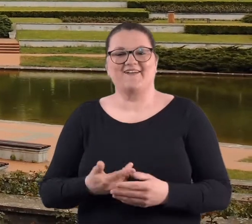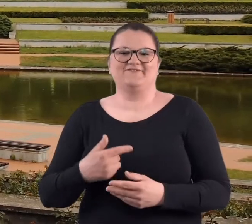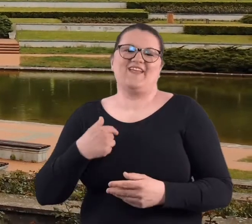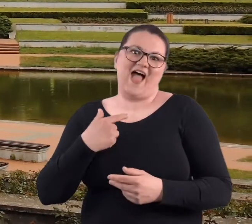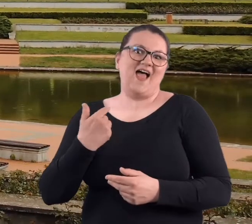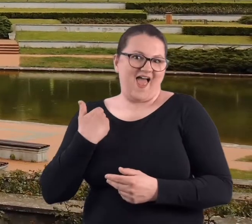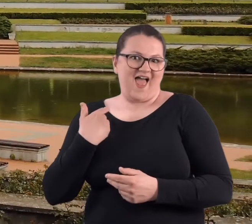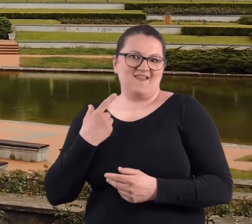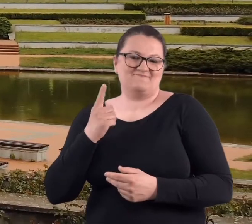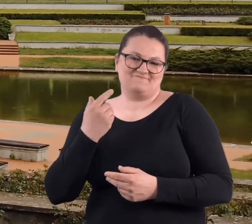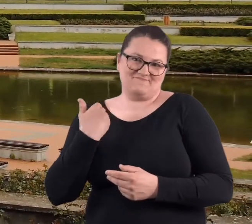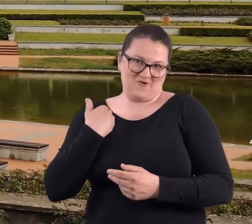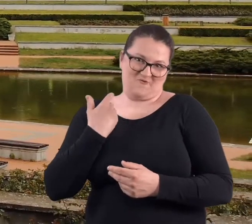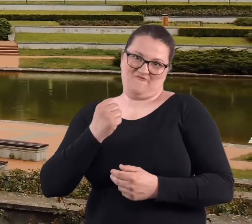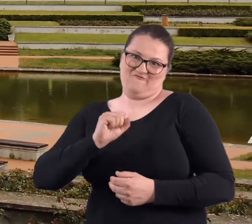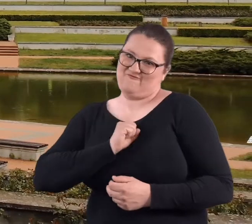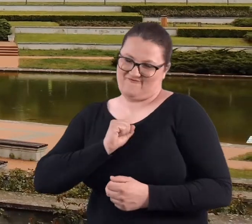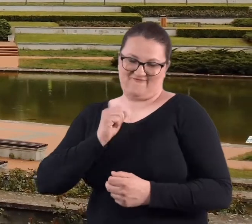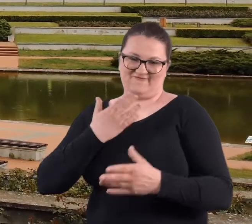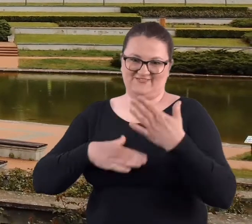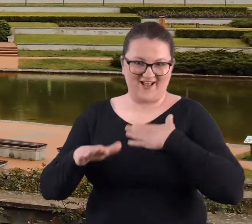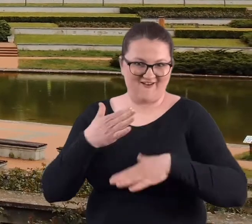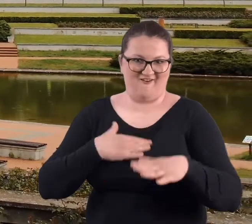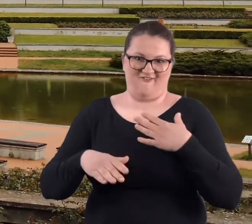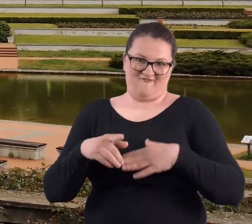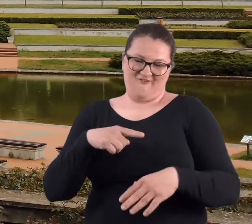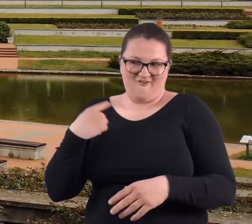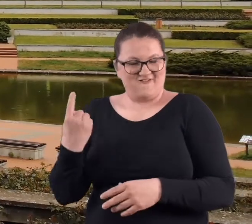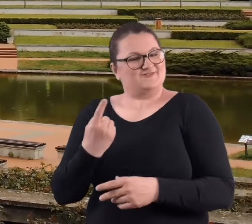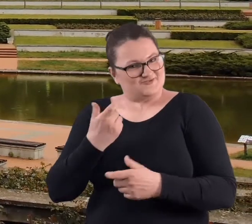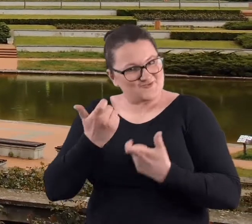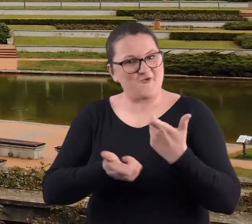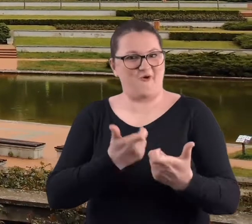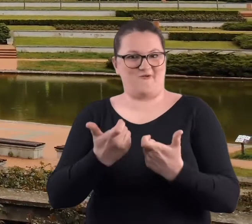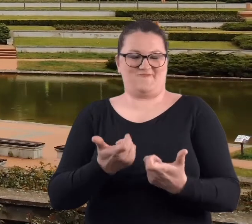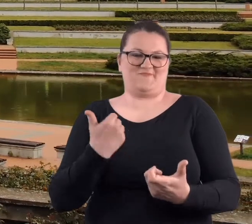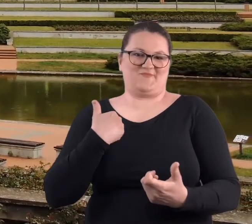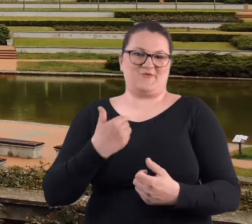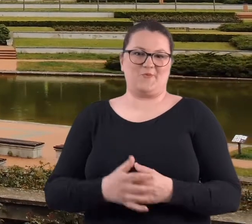No, ale była też z tego taka frajda, że coś zrobiliśmy.